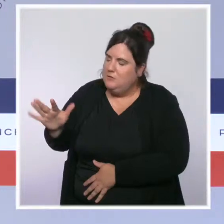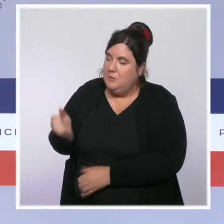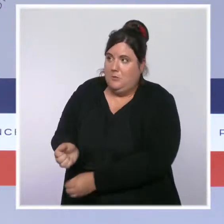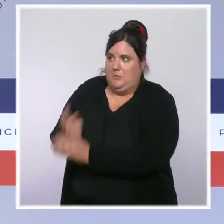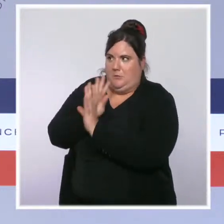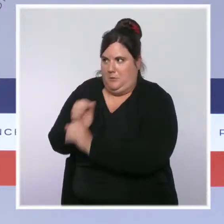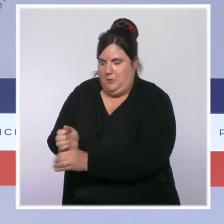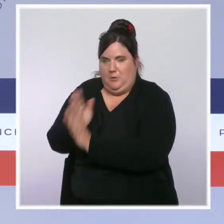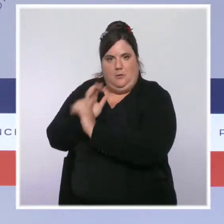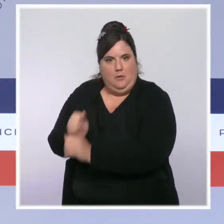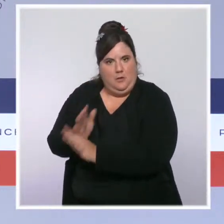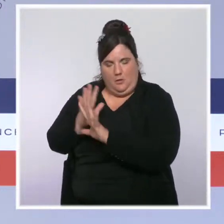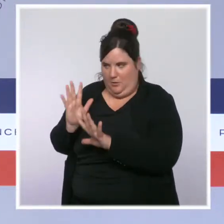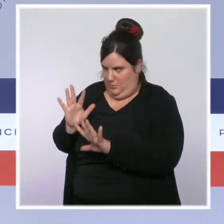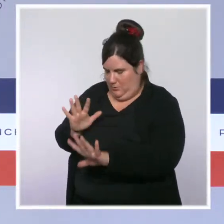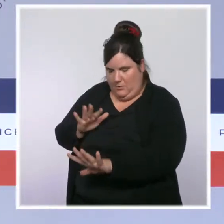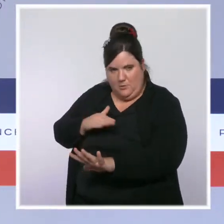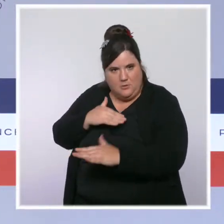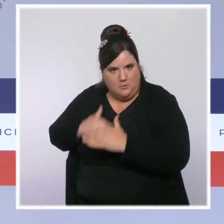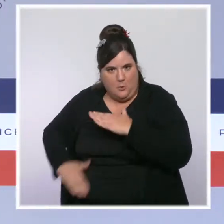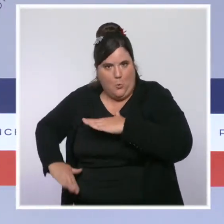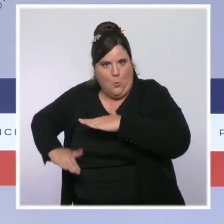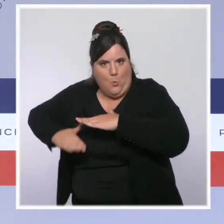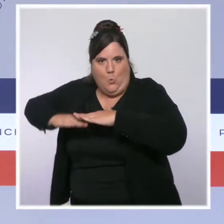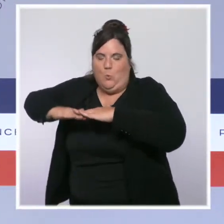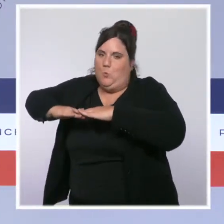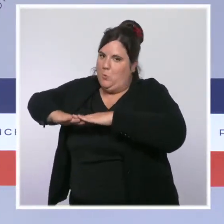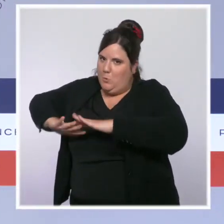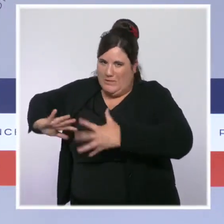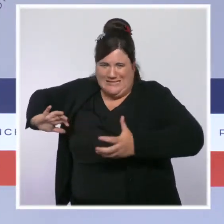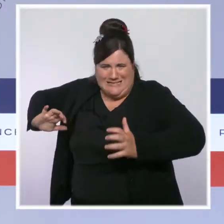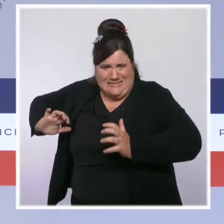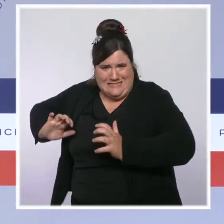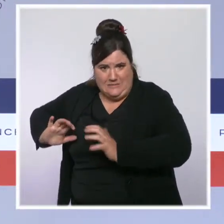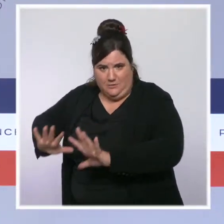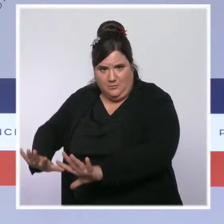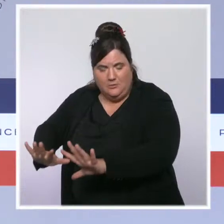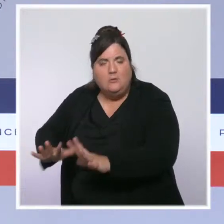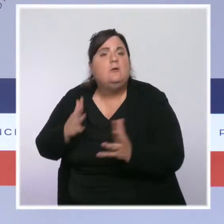qui sont pour certains à la quasi saturation. Si vous avez un personnel soignant,